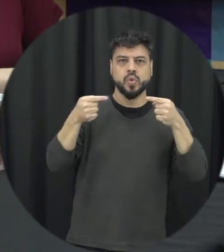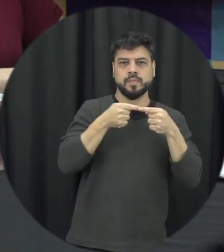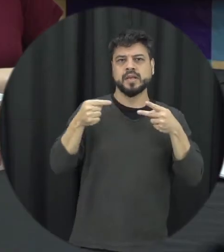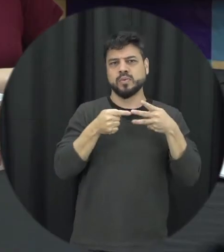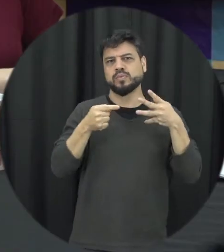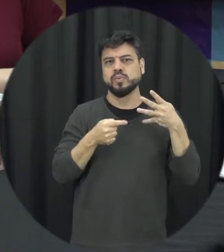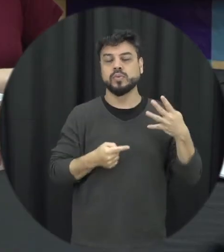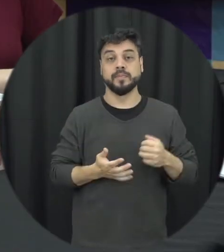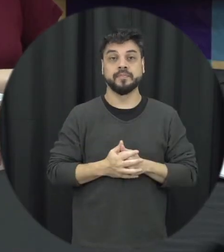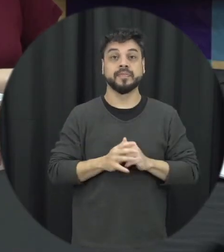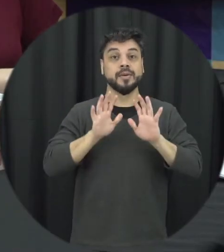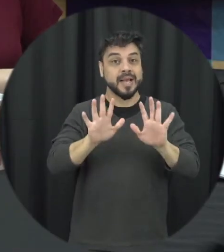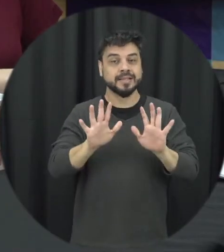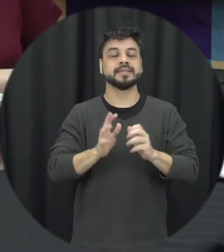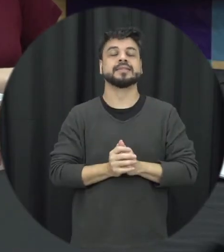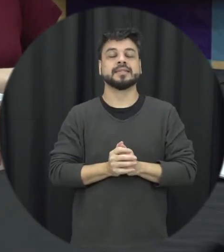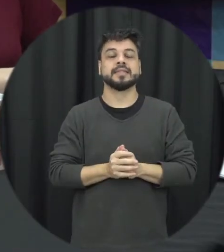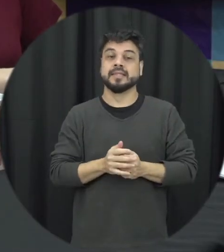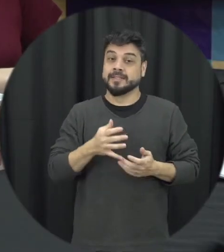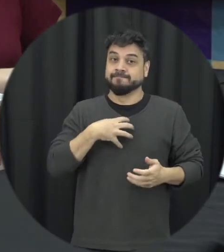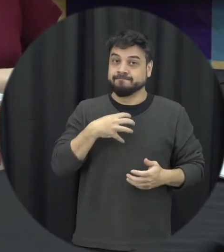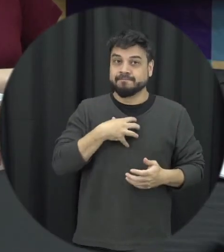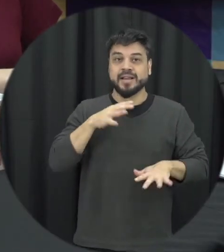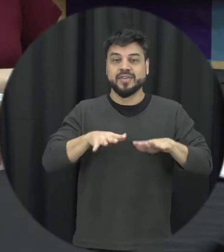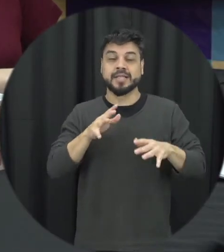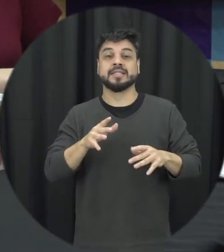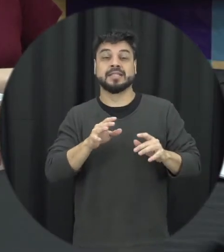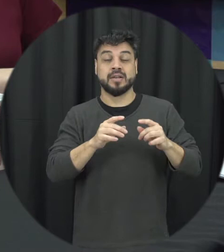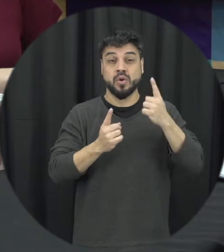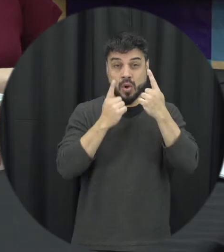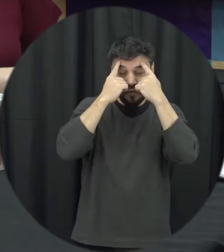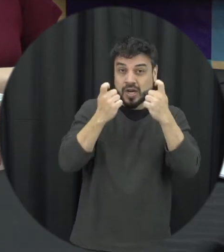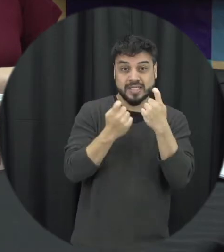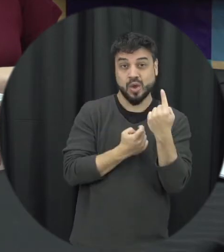a gente tem uma sobreposição desse tipo de violência corretamente essas violências acontecem